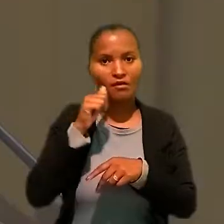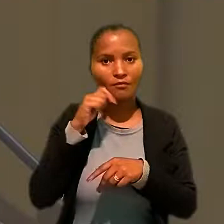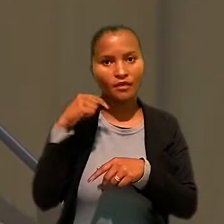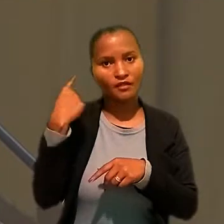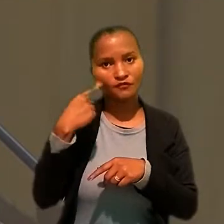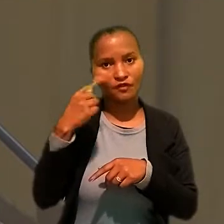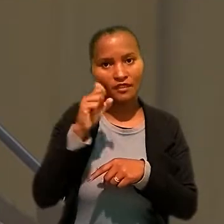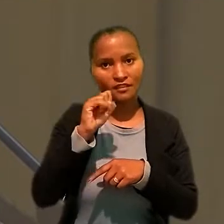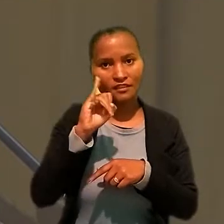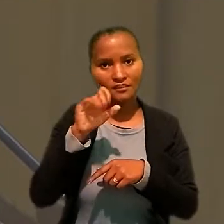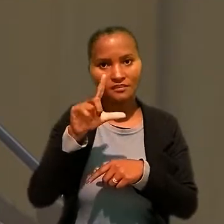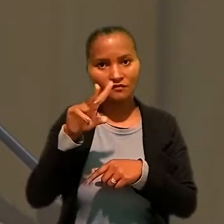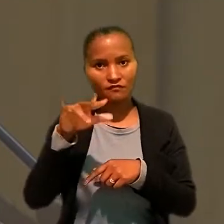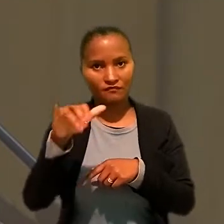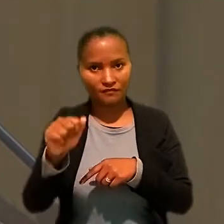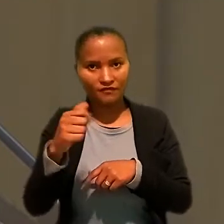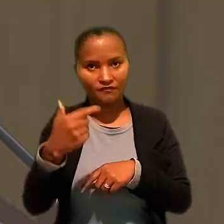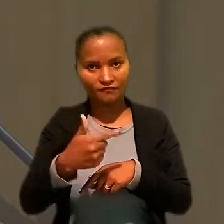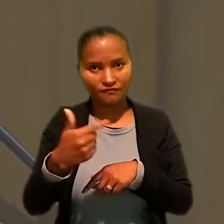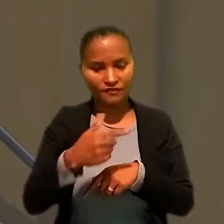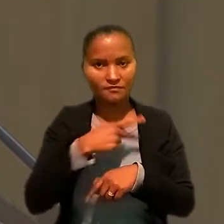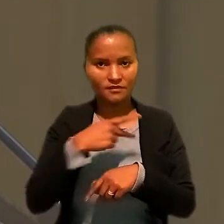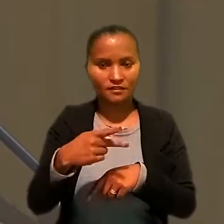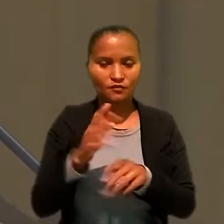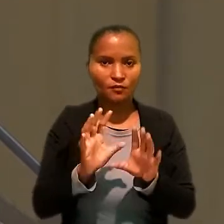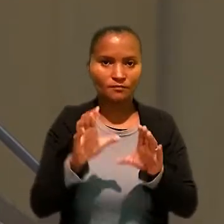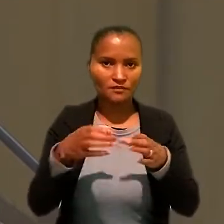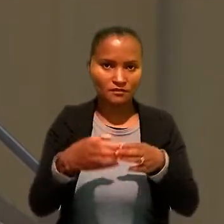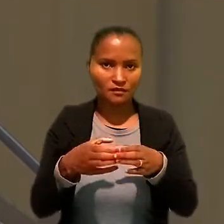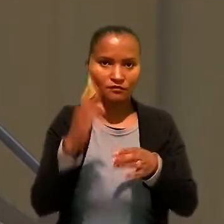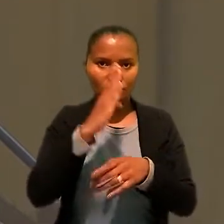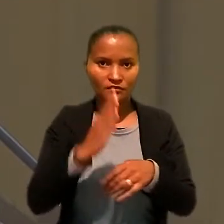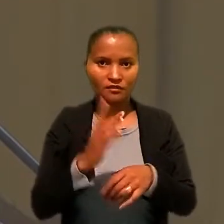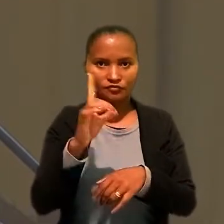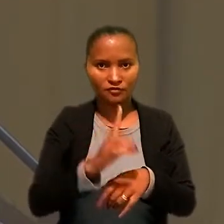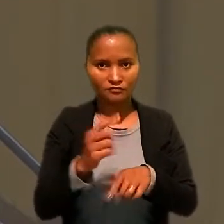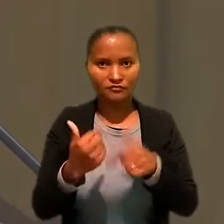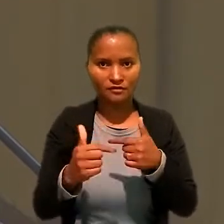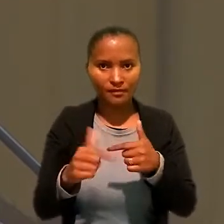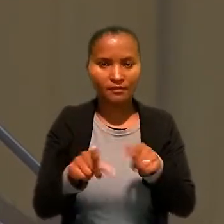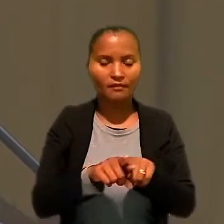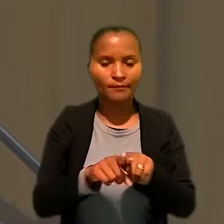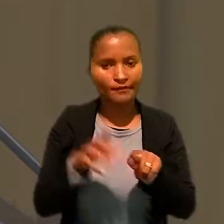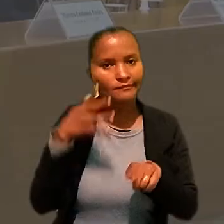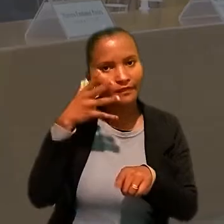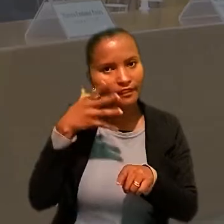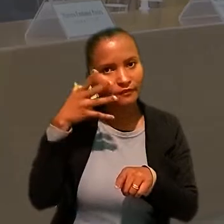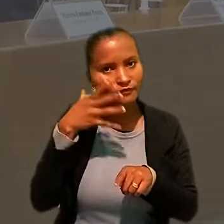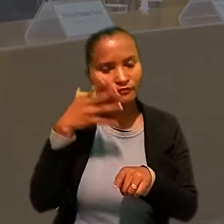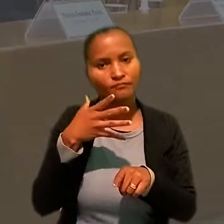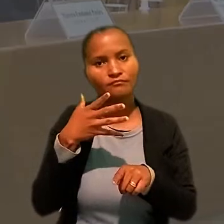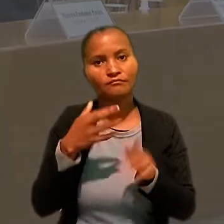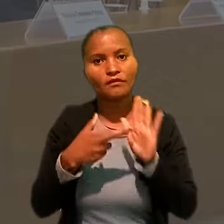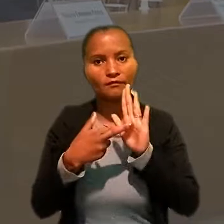A advogada Silvia Márcia Nogueira, vice-presidente da Comissão Nacional de Direito do Trabalho também palestrou no evento,